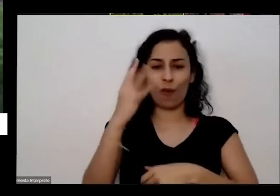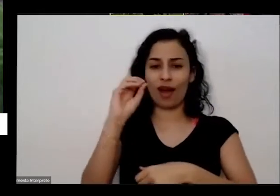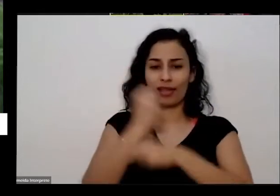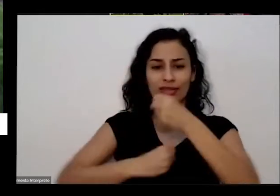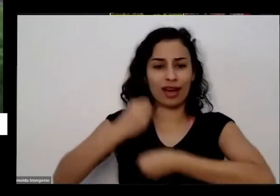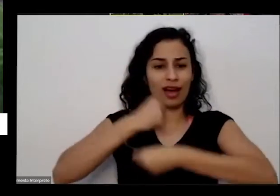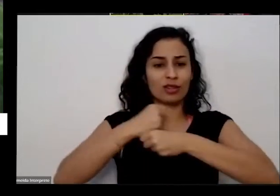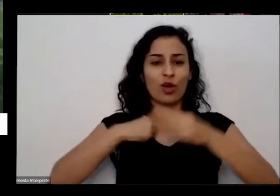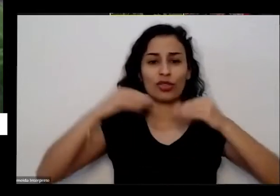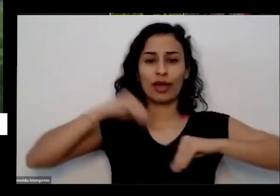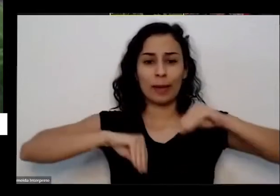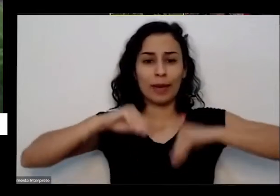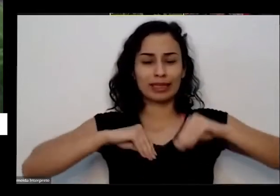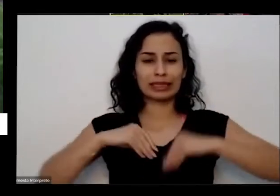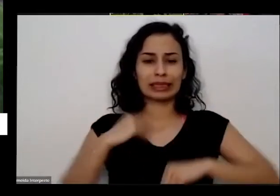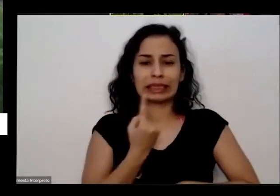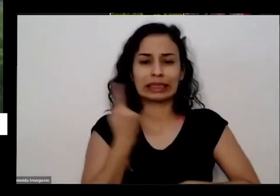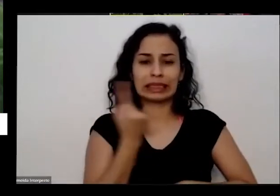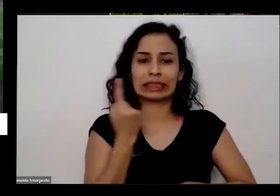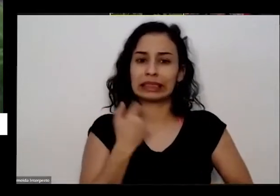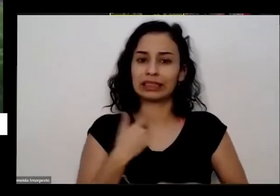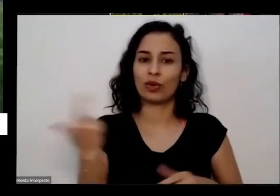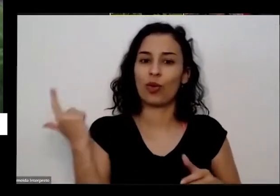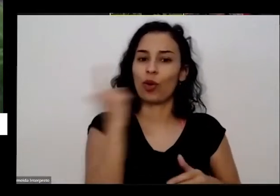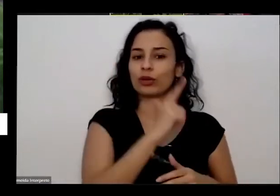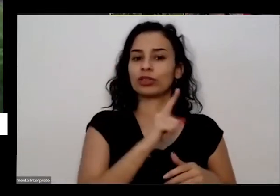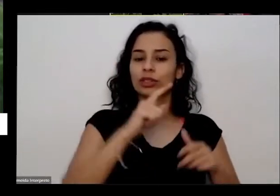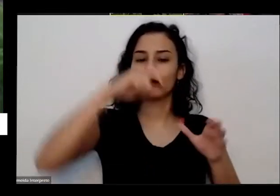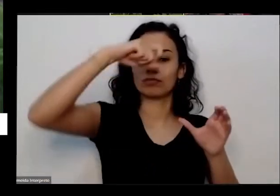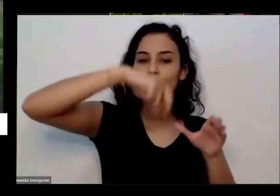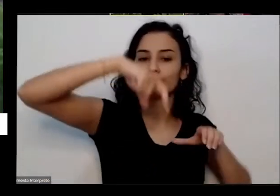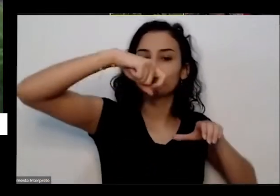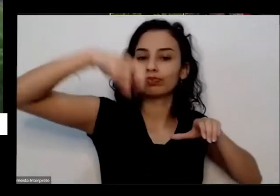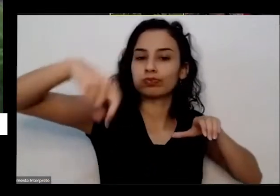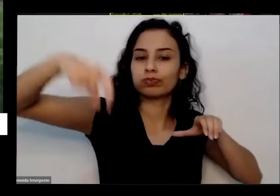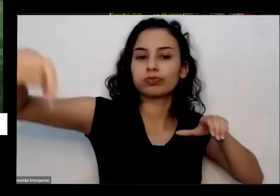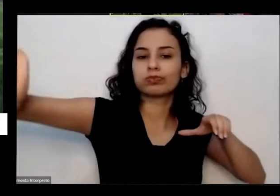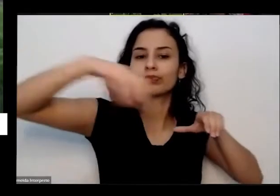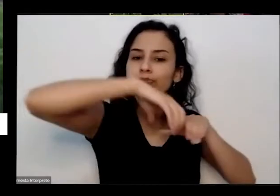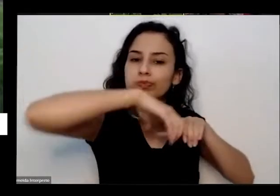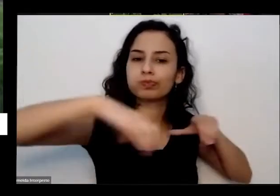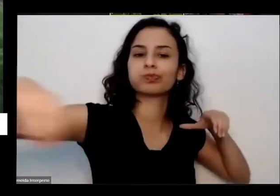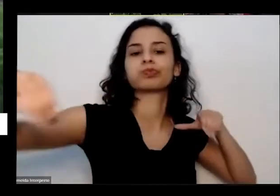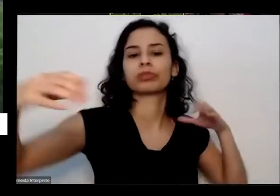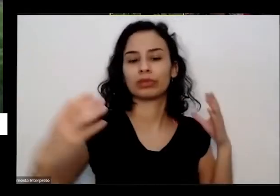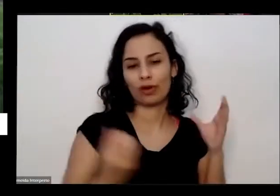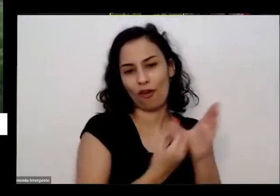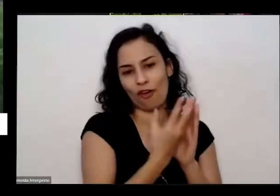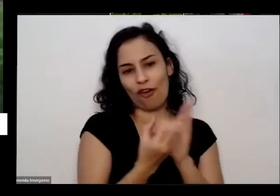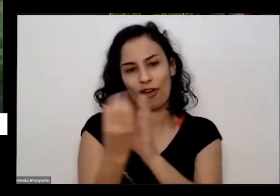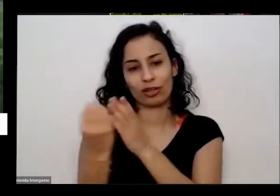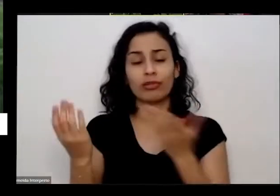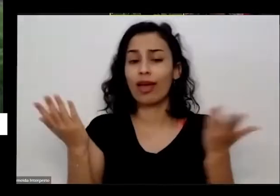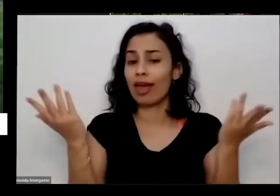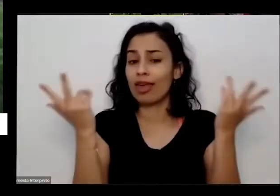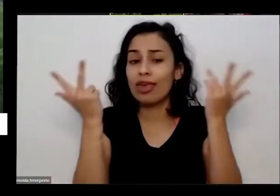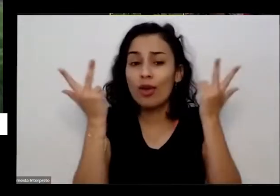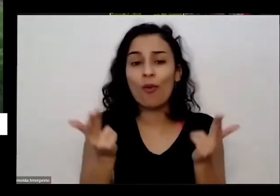eu dei esse pulo agora tô dando um outro pulinho É para agora para esse período do da pandemia lá